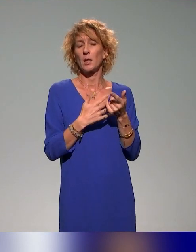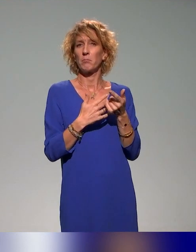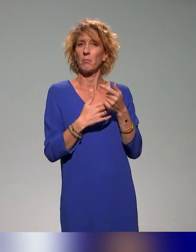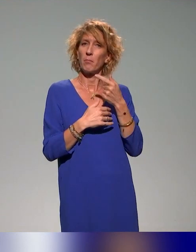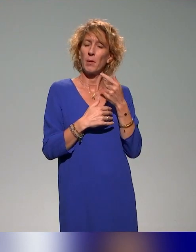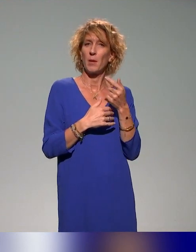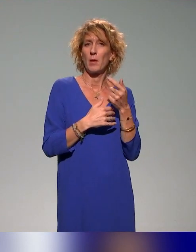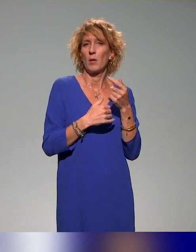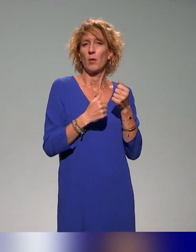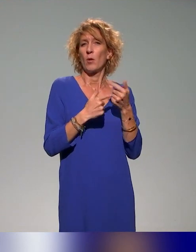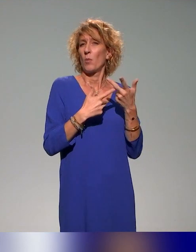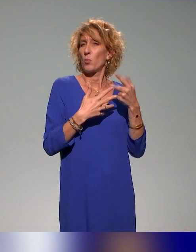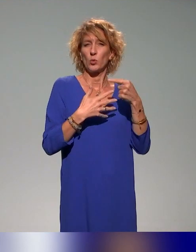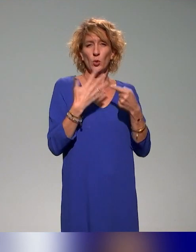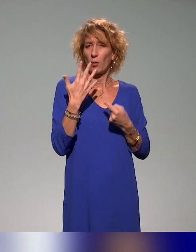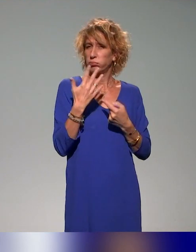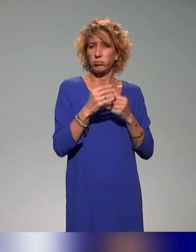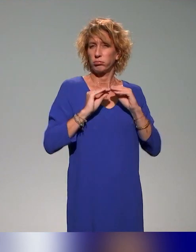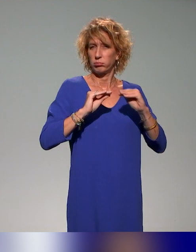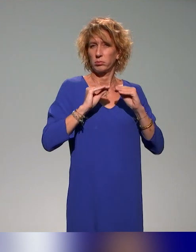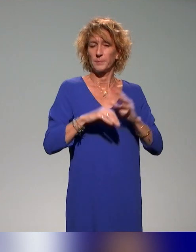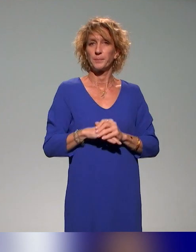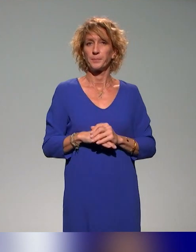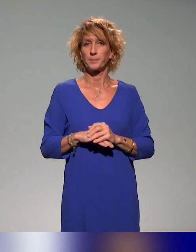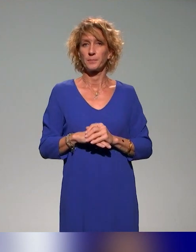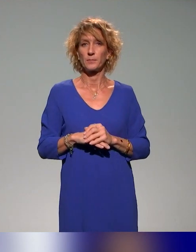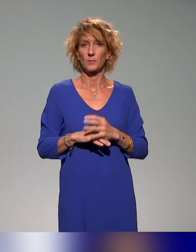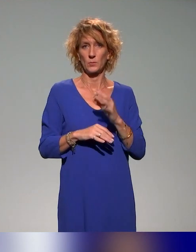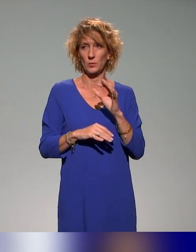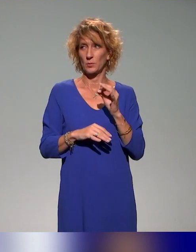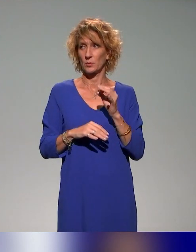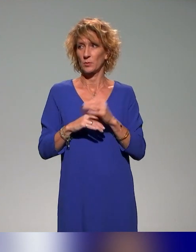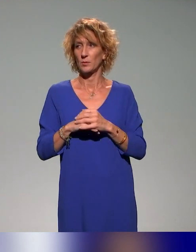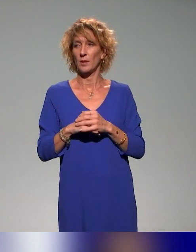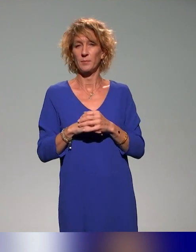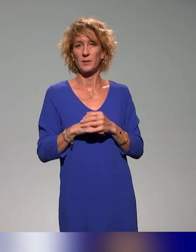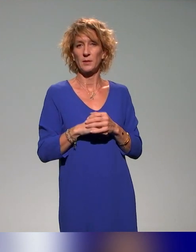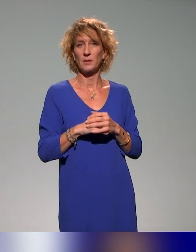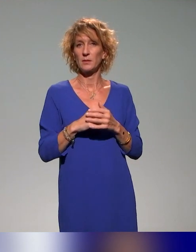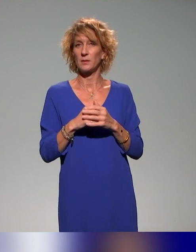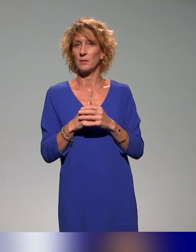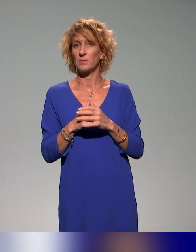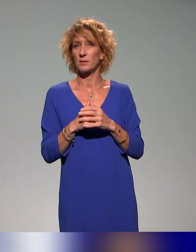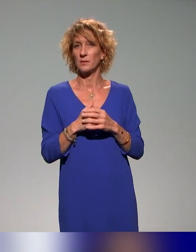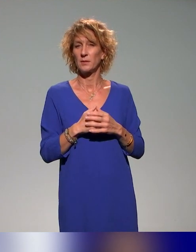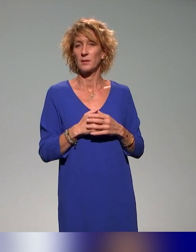Oui, ça reste des initiatives un peu locales, finalement ?